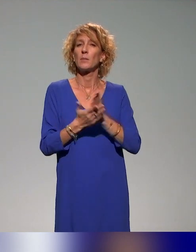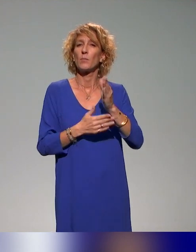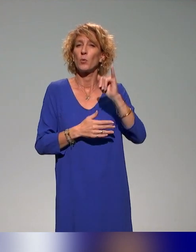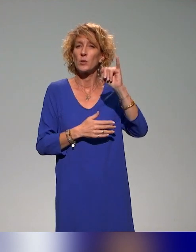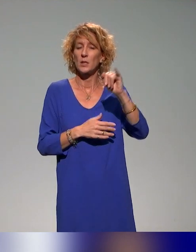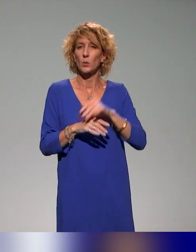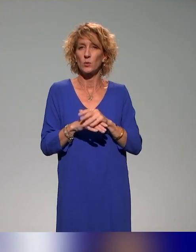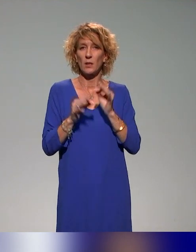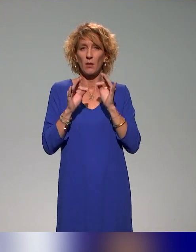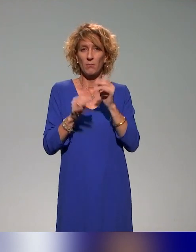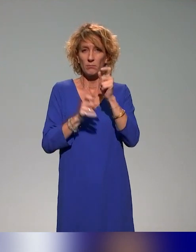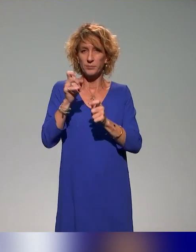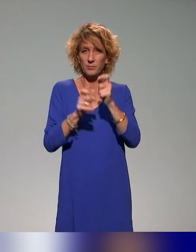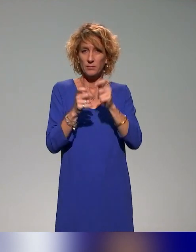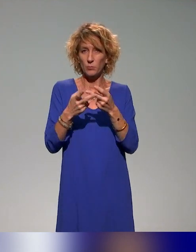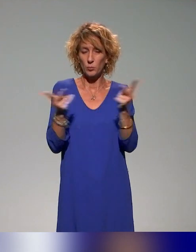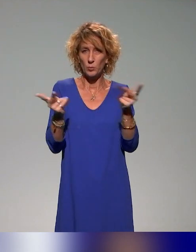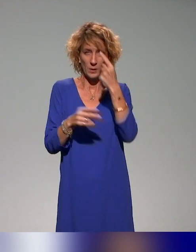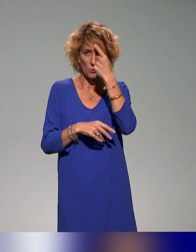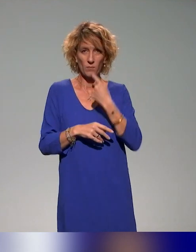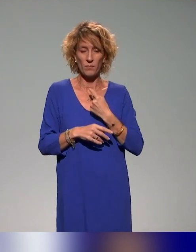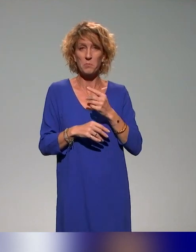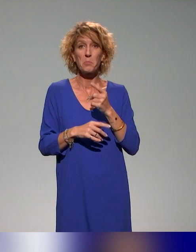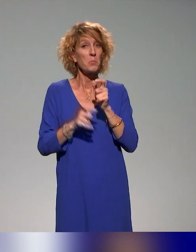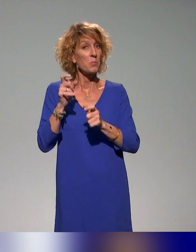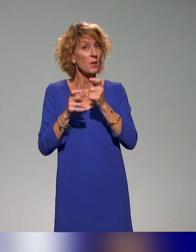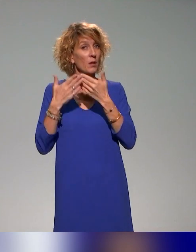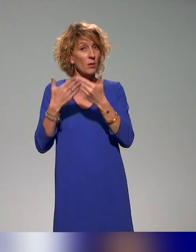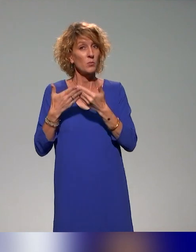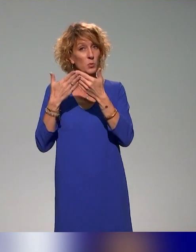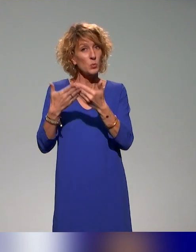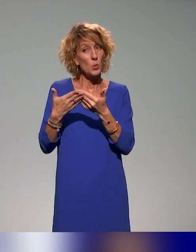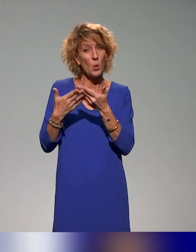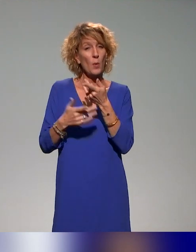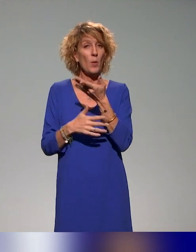qu'il y a les étudiants qui sont des cibles, des étudiants en situation